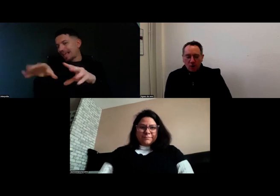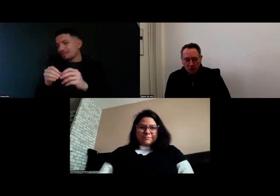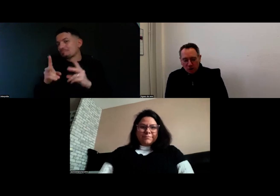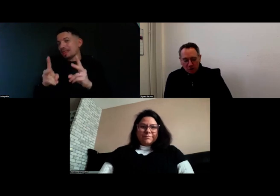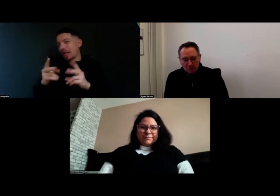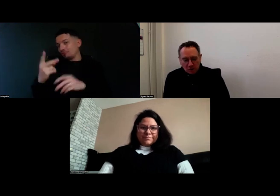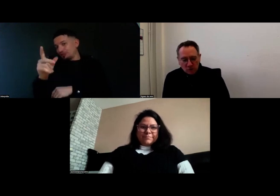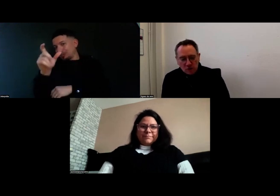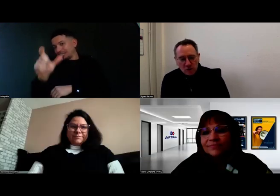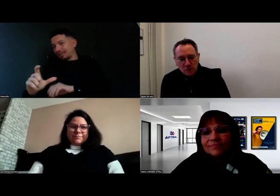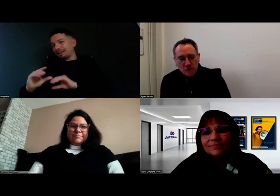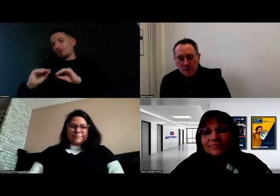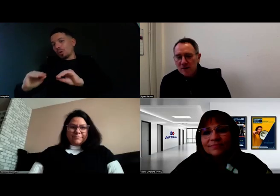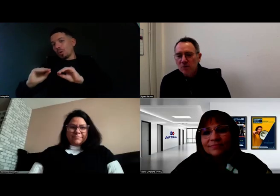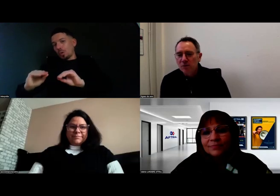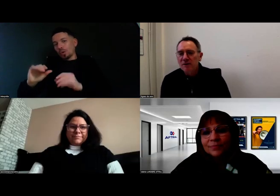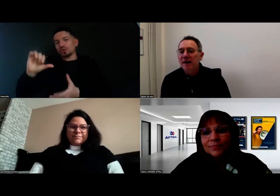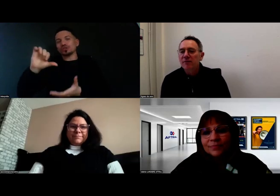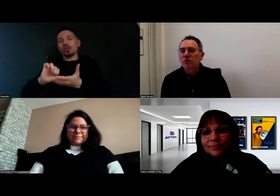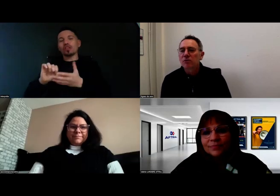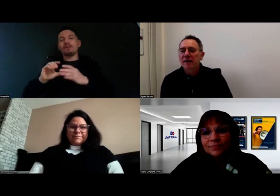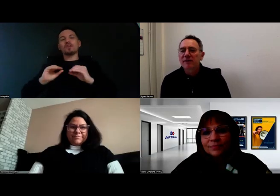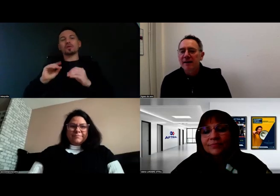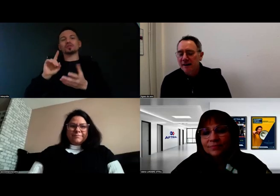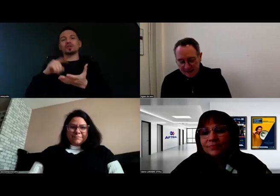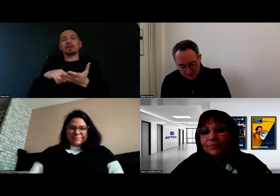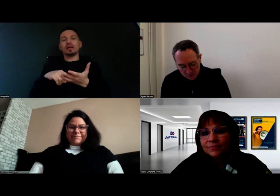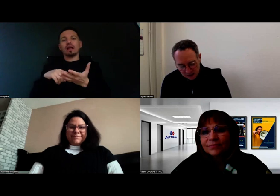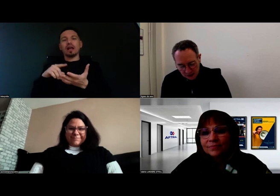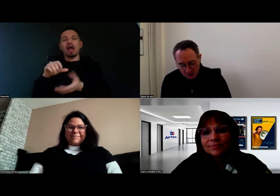du centre de formation de l'AFTRAL à Servon,